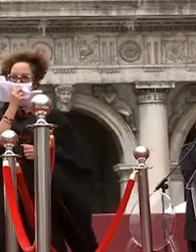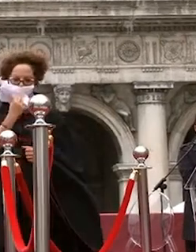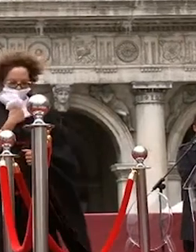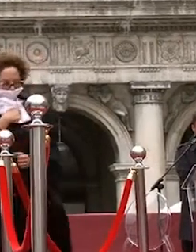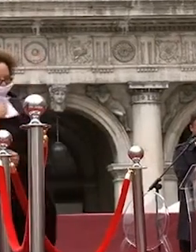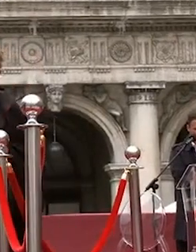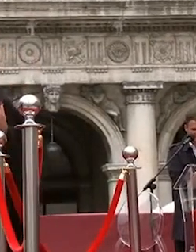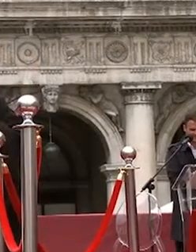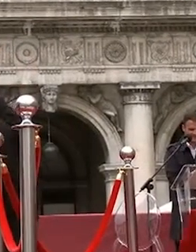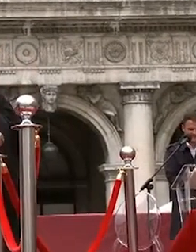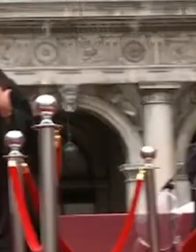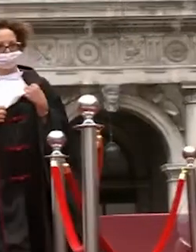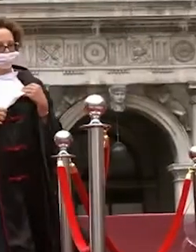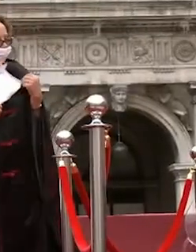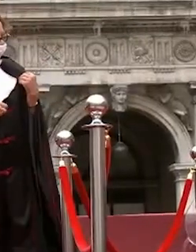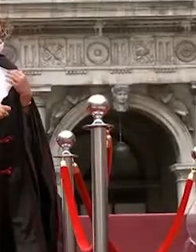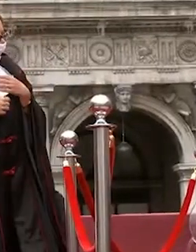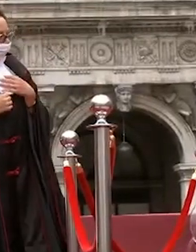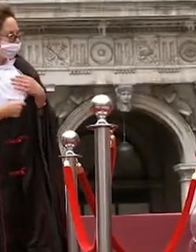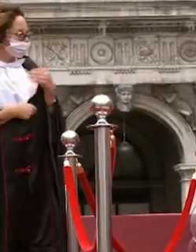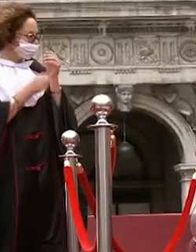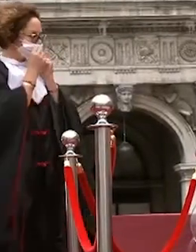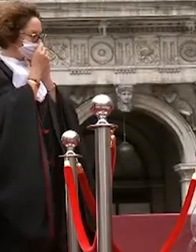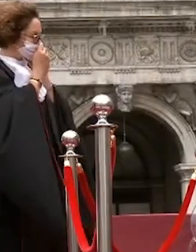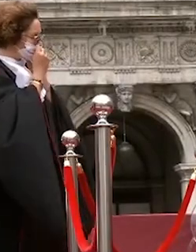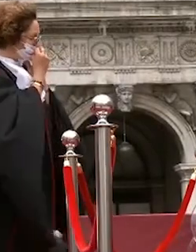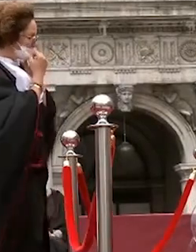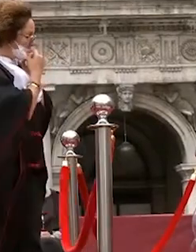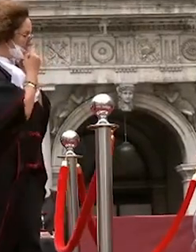seuss ma binanti davide mazzer